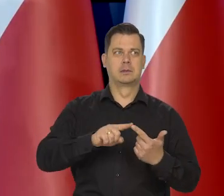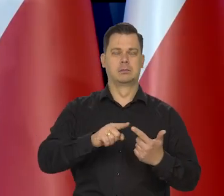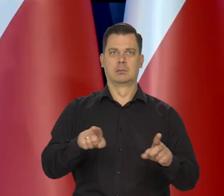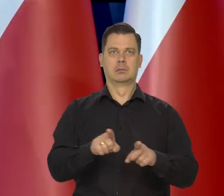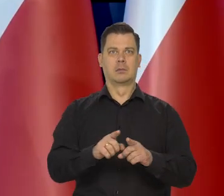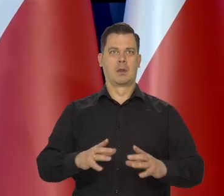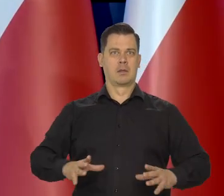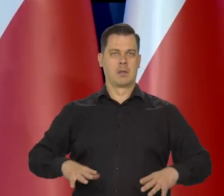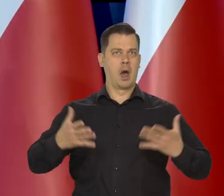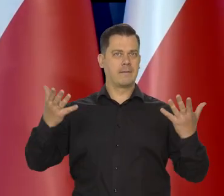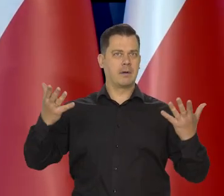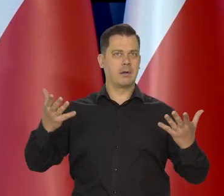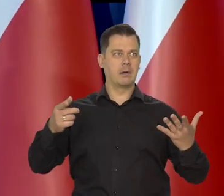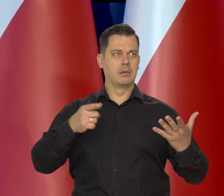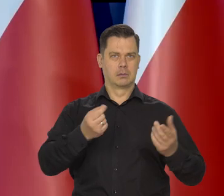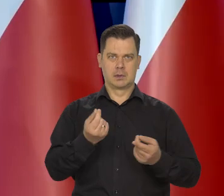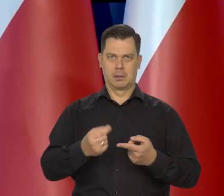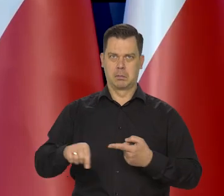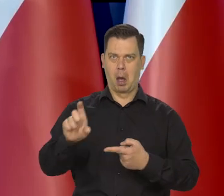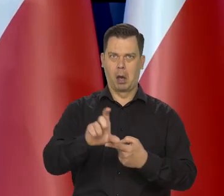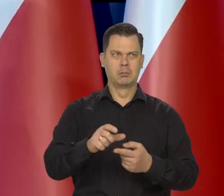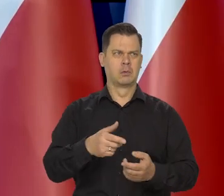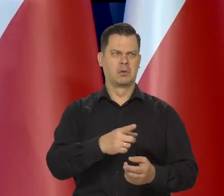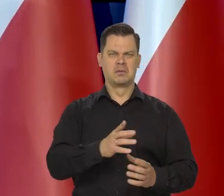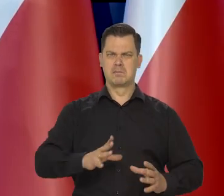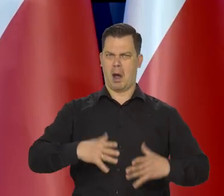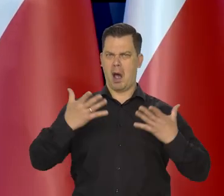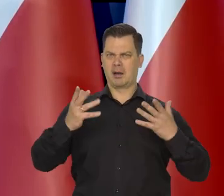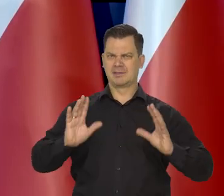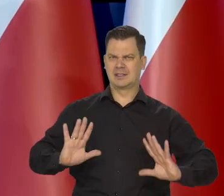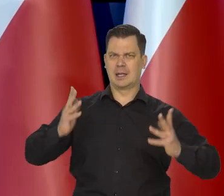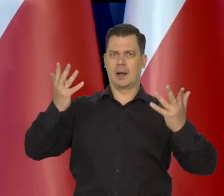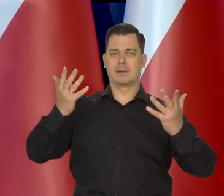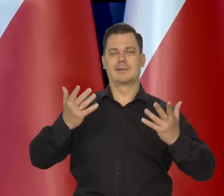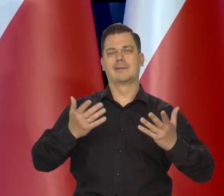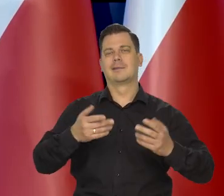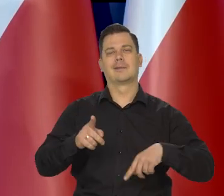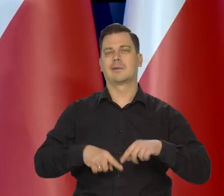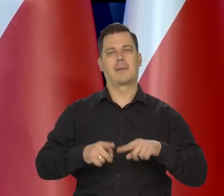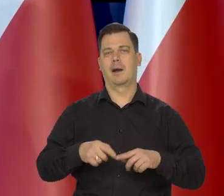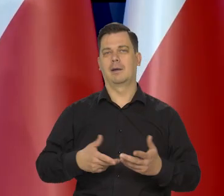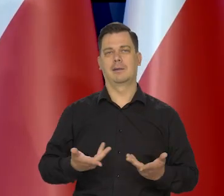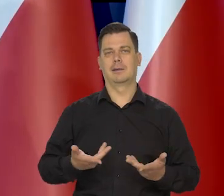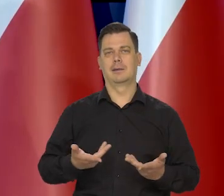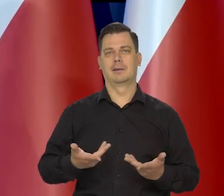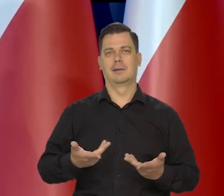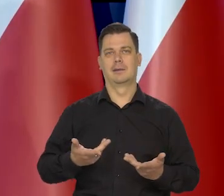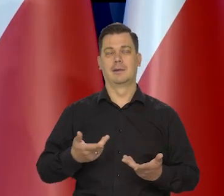takie są bulwersowania, wynika z podwyżek cen tych podstawowych produktów, bo to jest psychologiczny element.